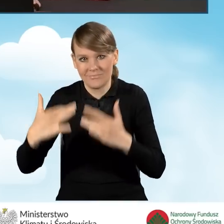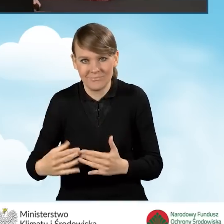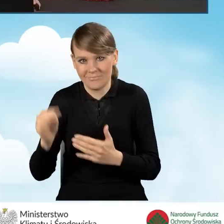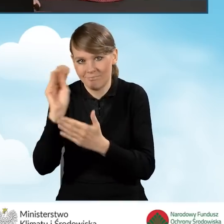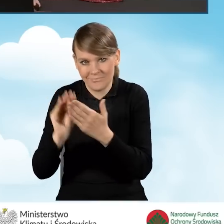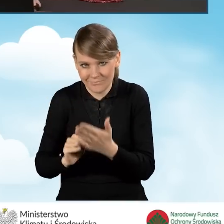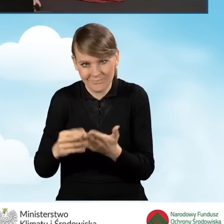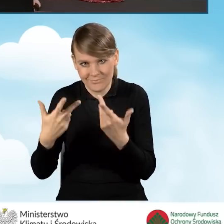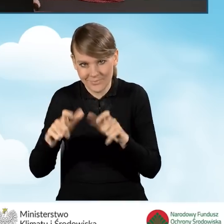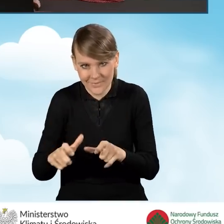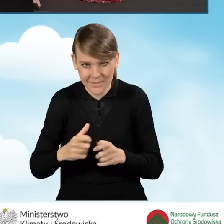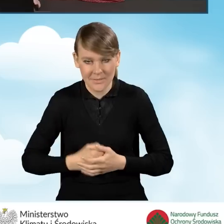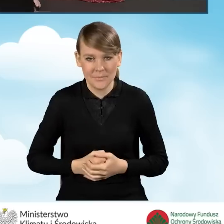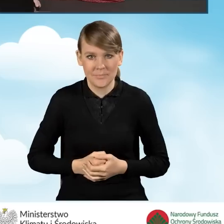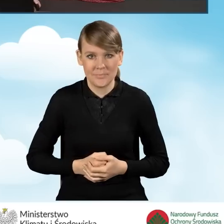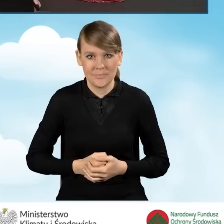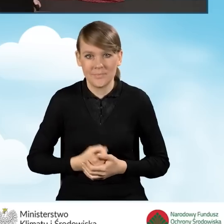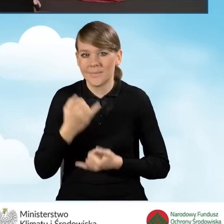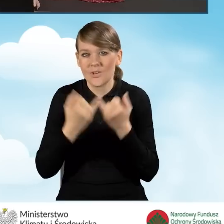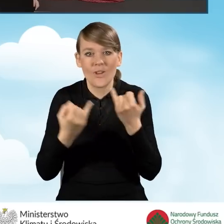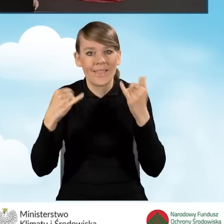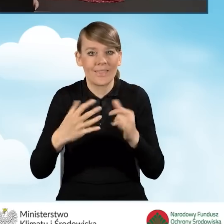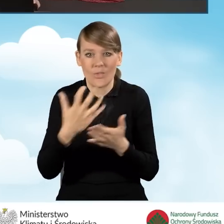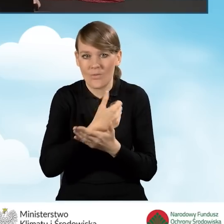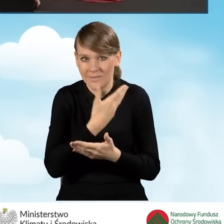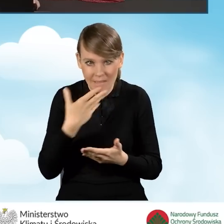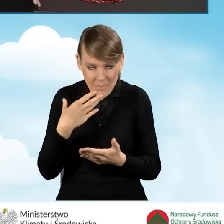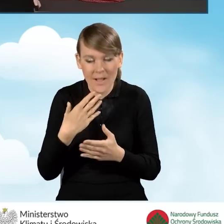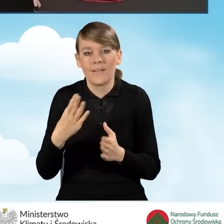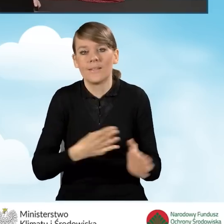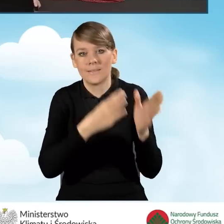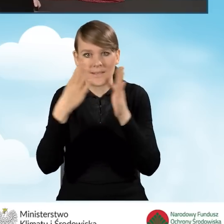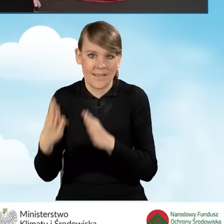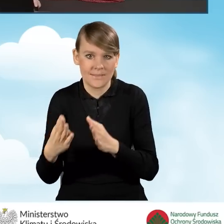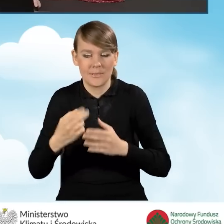uzyskujemy żadnych innych dochodów. Przechodzimy do punktu kolejnego.